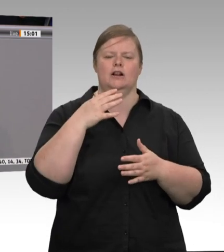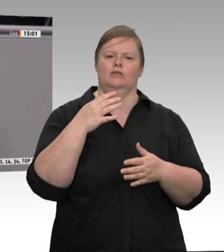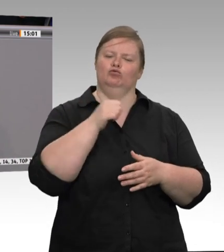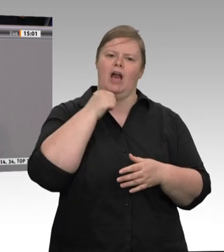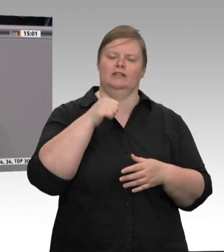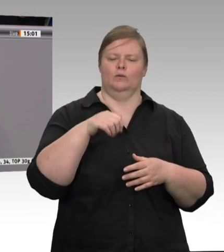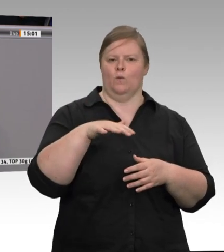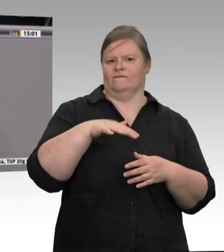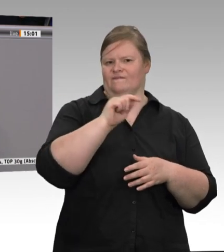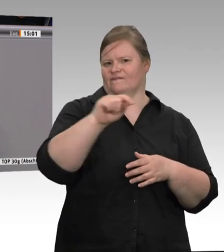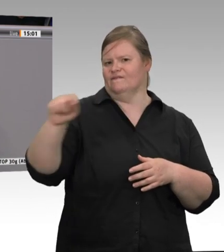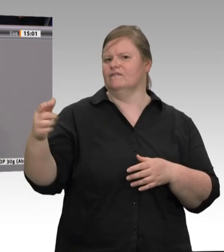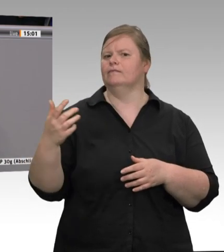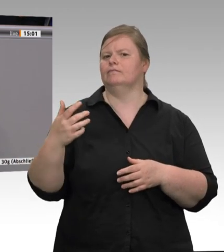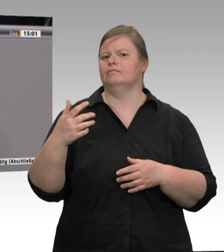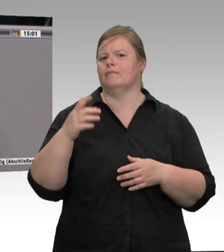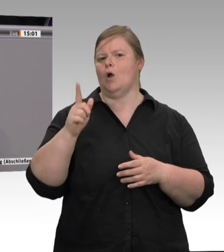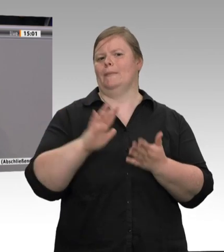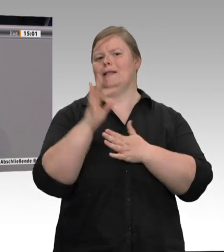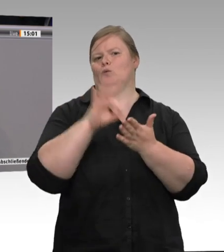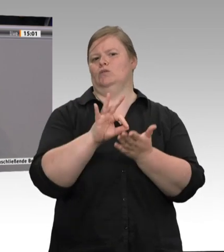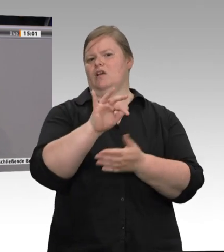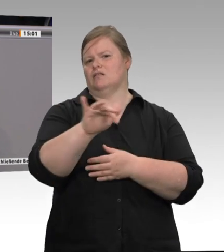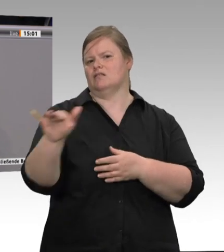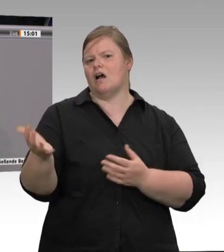von der Pandemie betroffen waren.